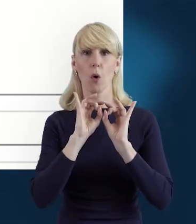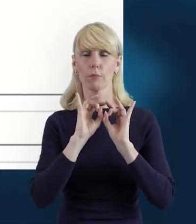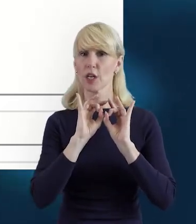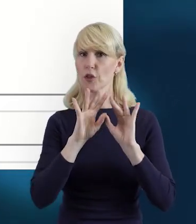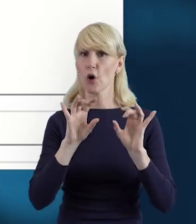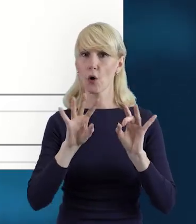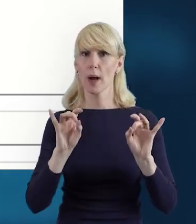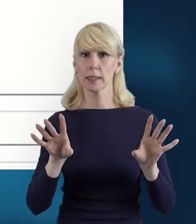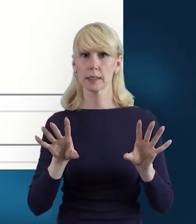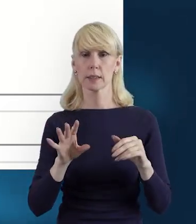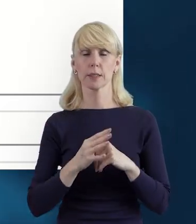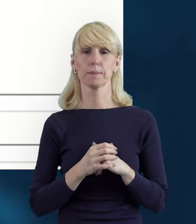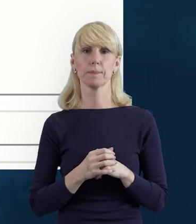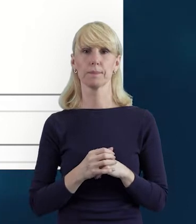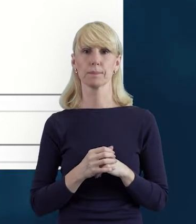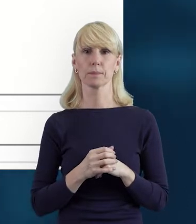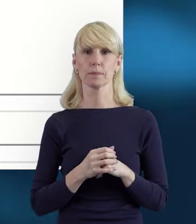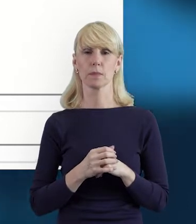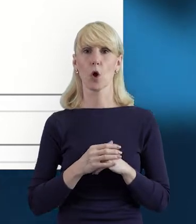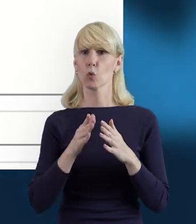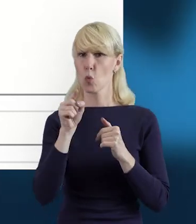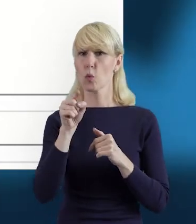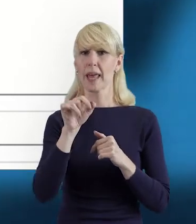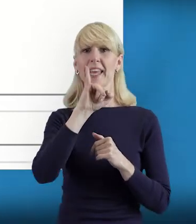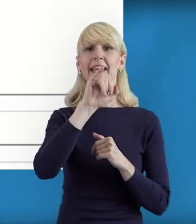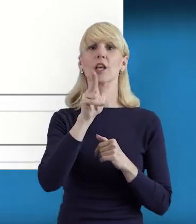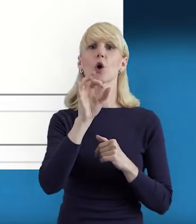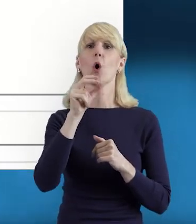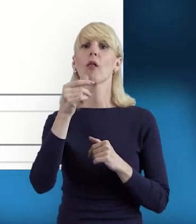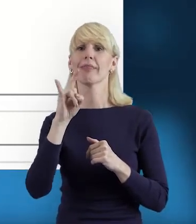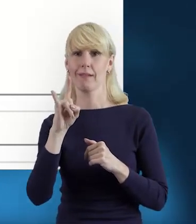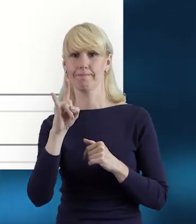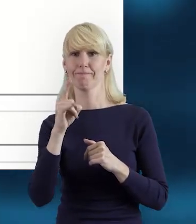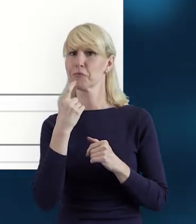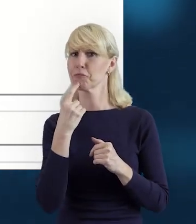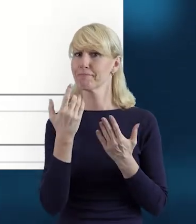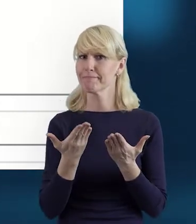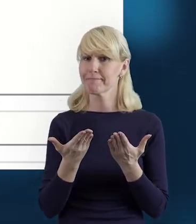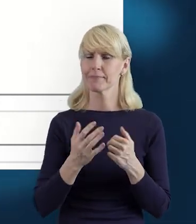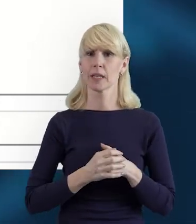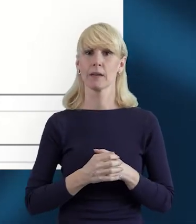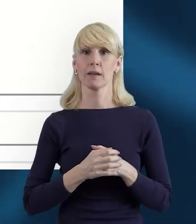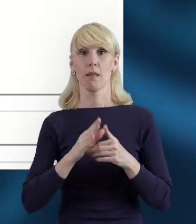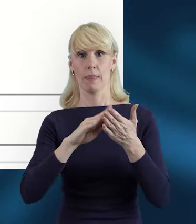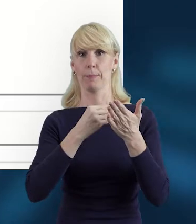o tych ikonkach, które mamy do wypełnienia. I tak mamy ikonę „Status".